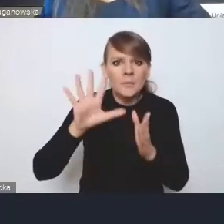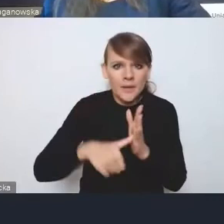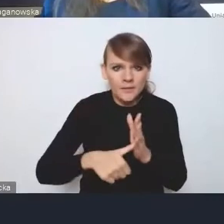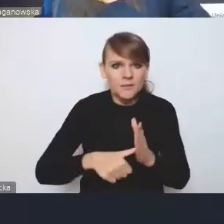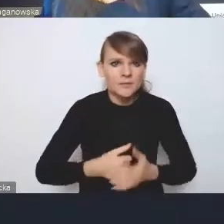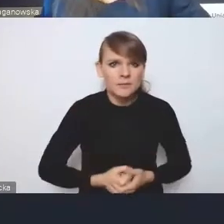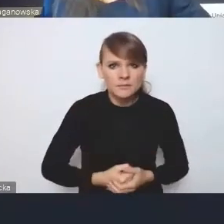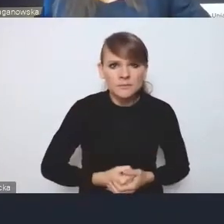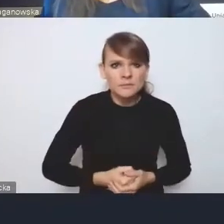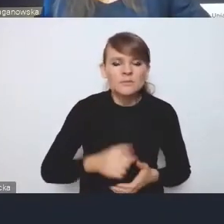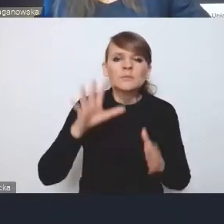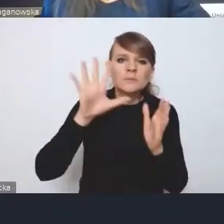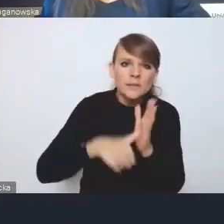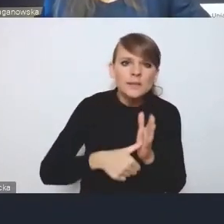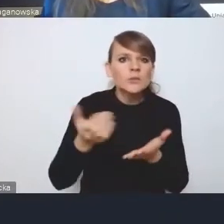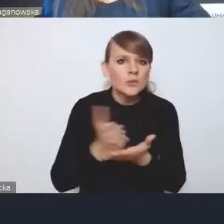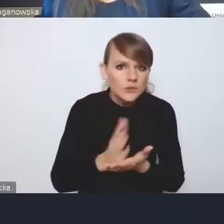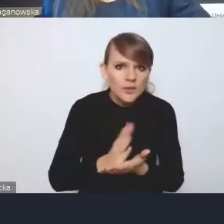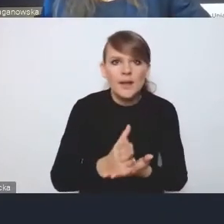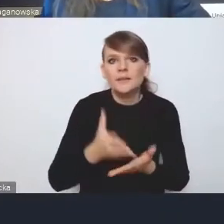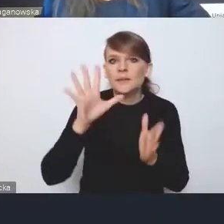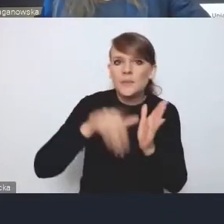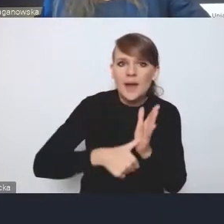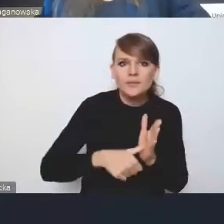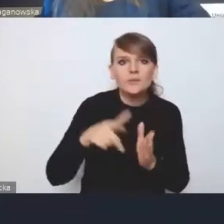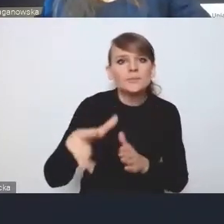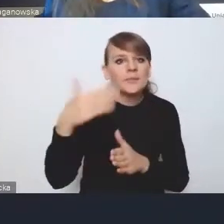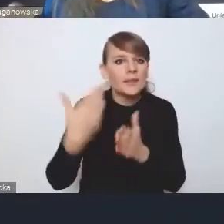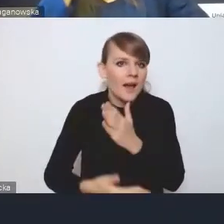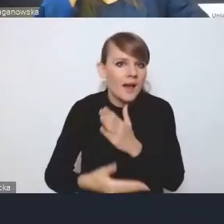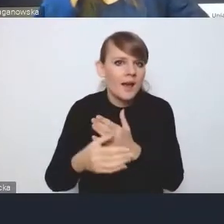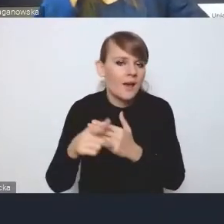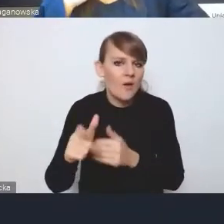Miasta średnie, miasta tracące funkcje społeczno-gospodarcze,